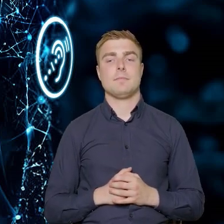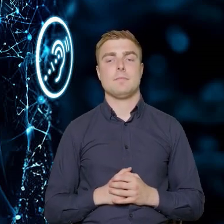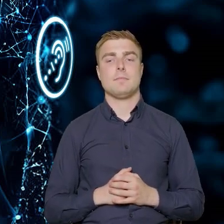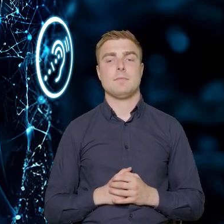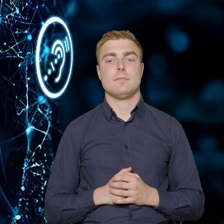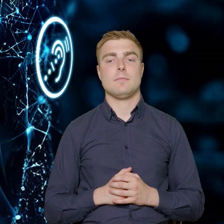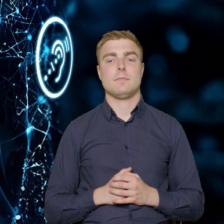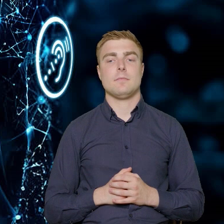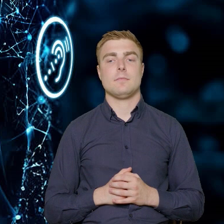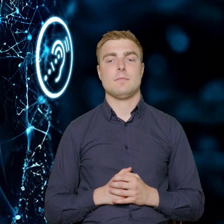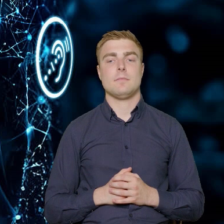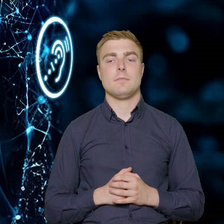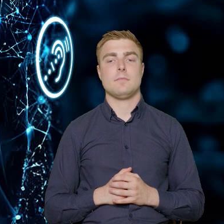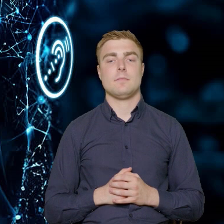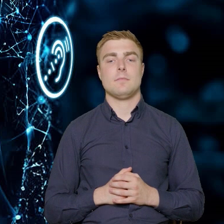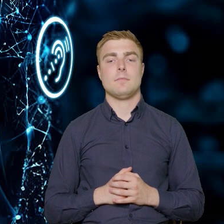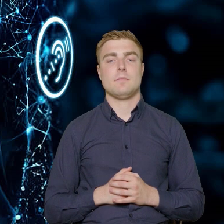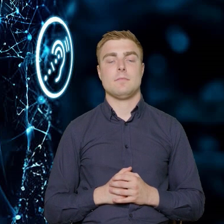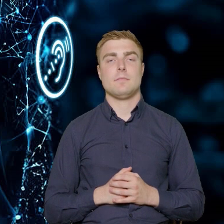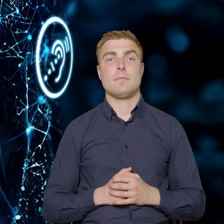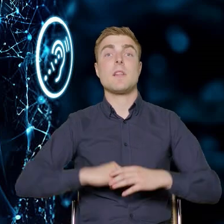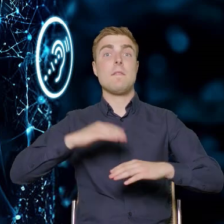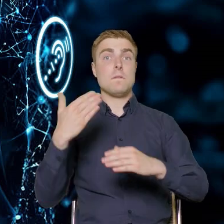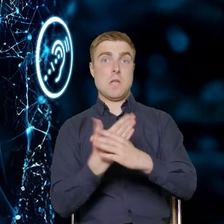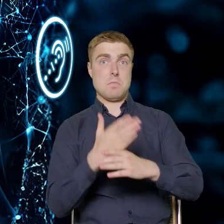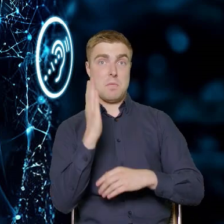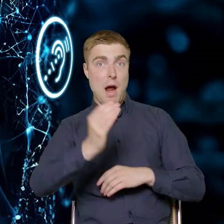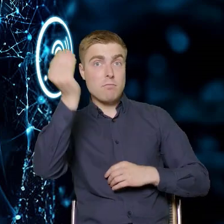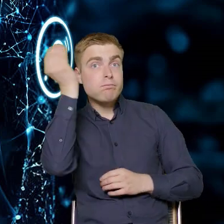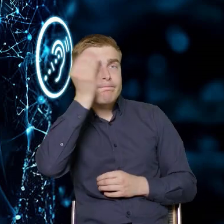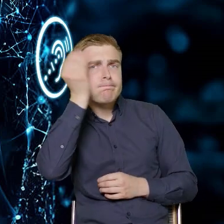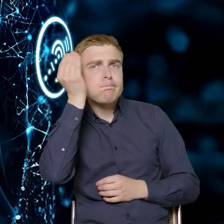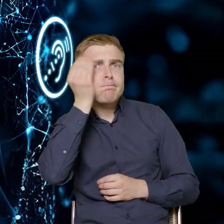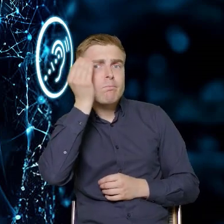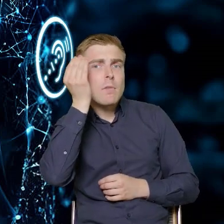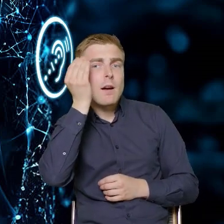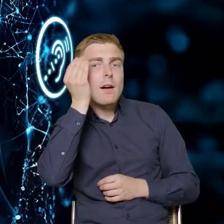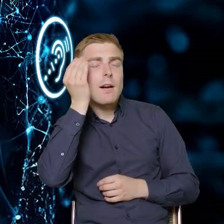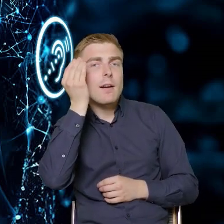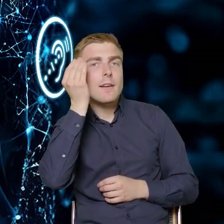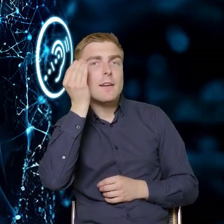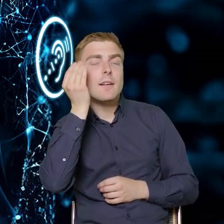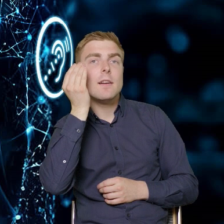To, że firmy uzyskają tą wiedzę, to będzie taki moment,